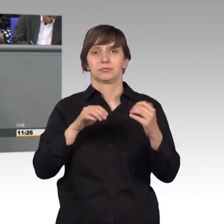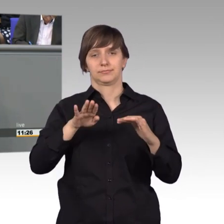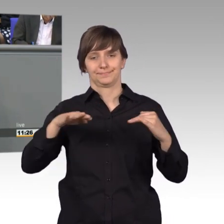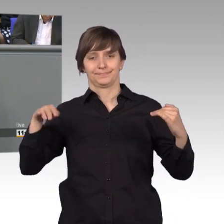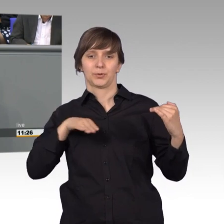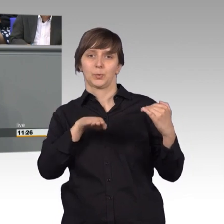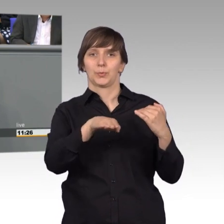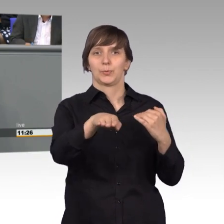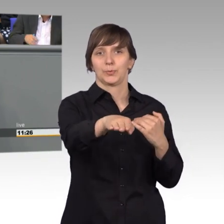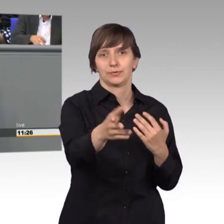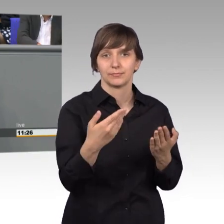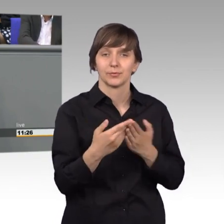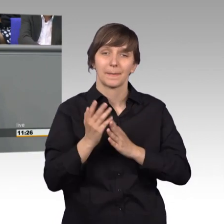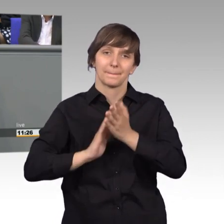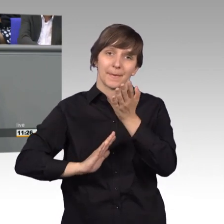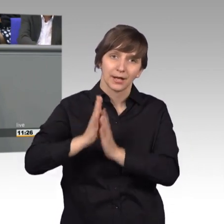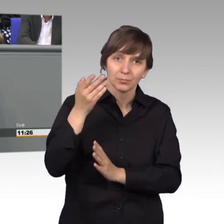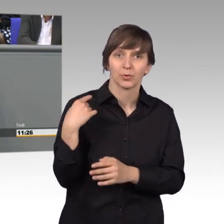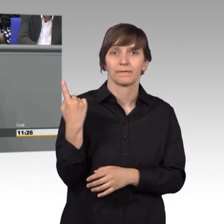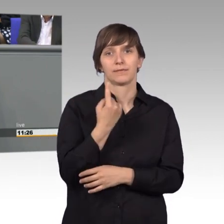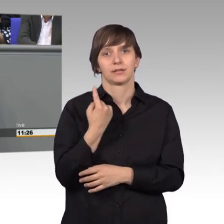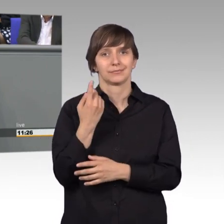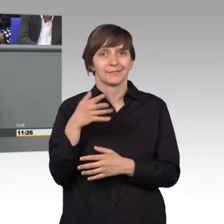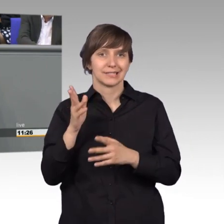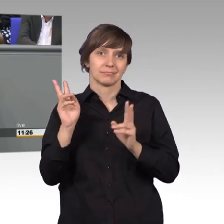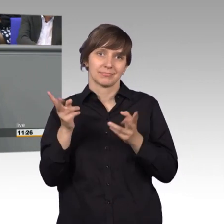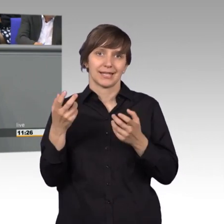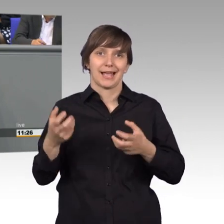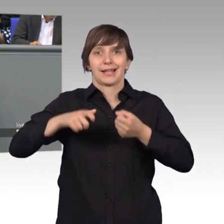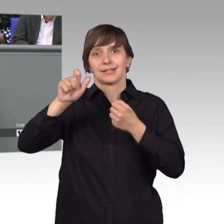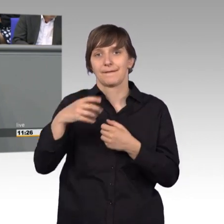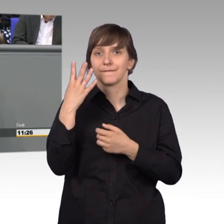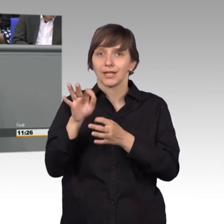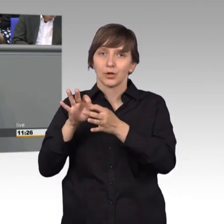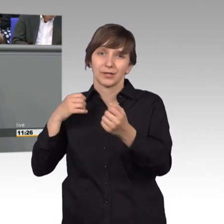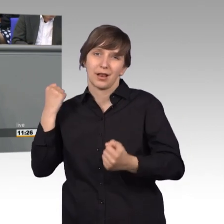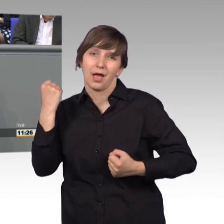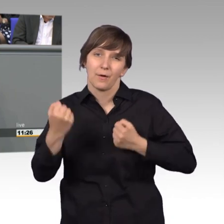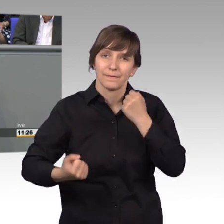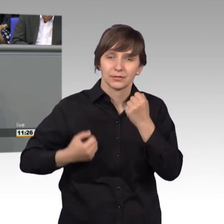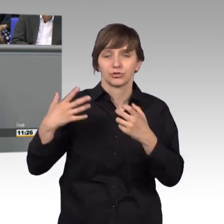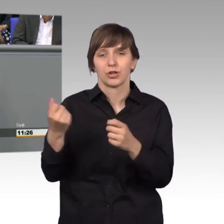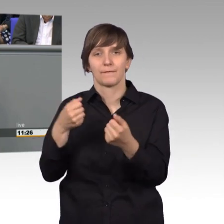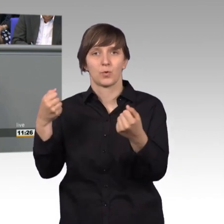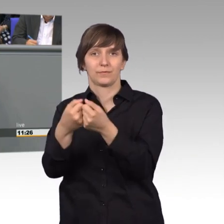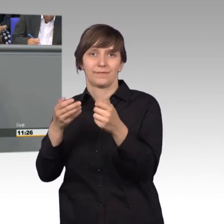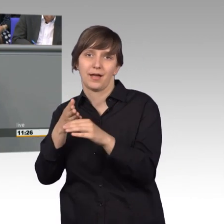wo Retter vier Kilometer laufen mussten, um an die Unfallstelle zu kommen, ist sehr, sehr wichtig. Im letzten Jahr konnte aufgrund einer Eingabe